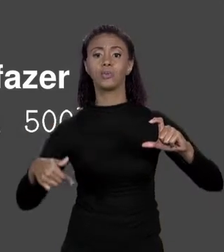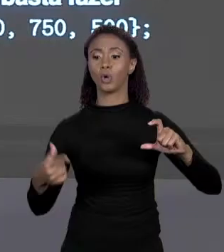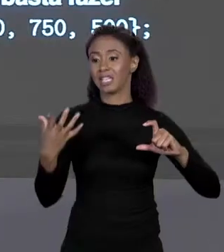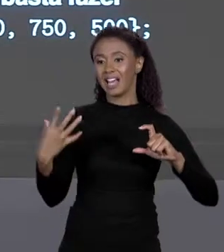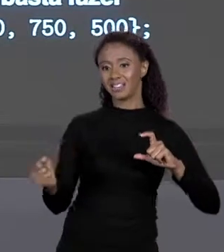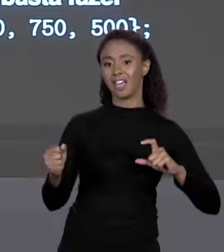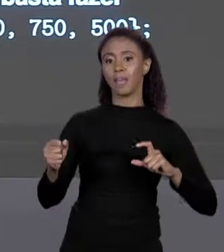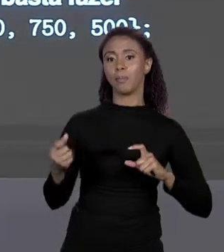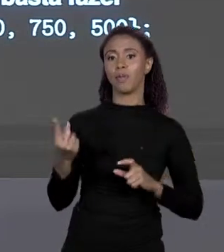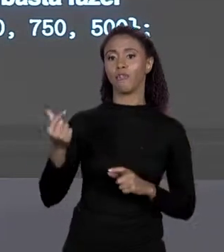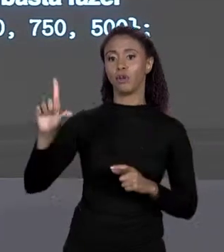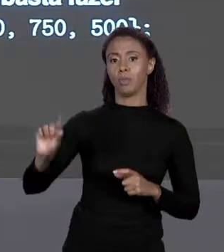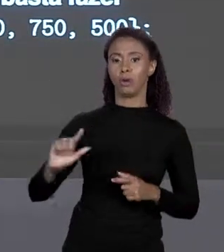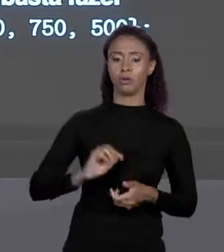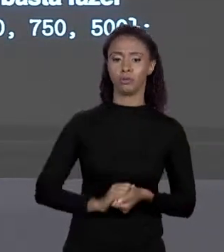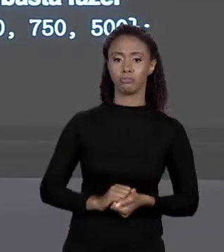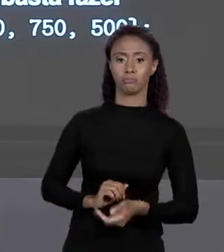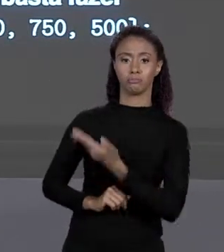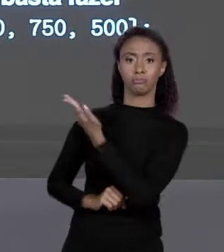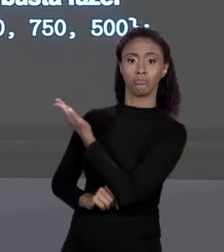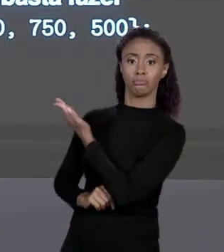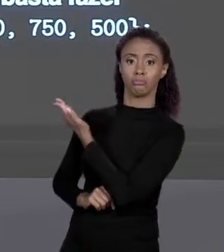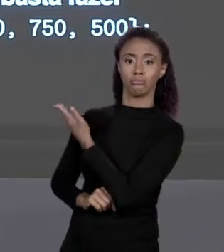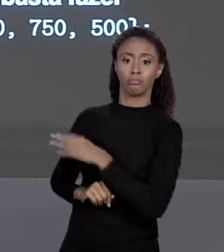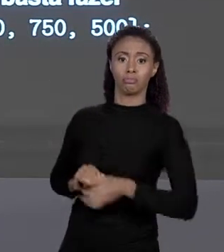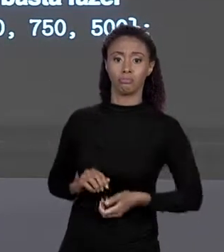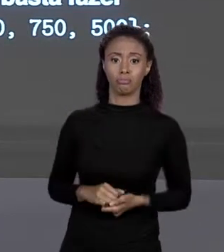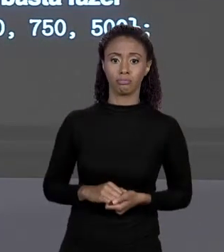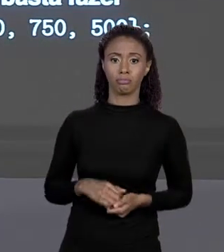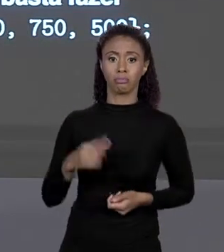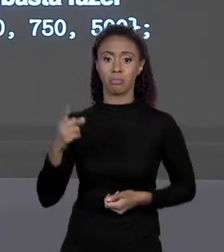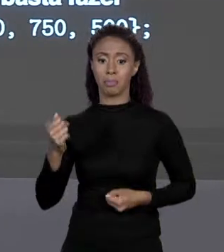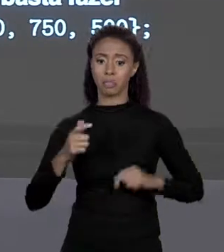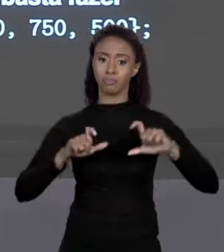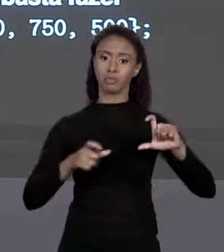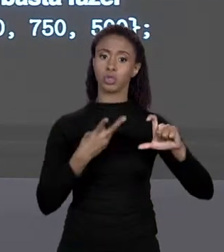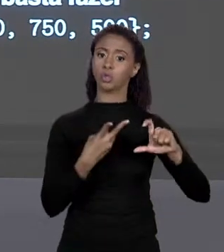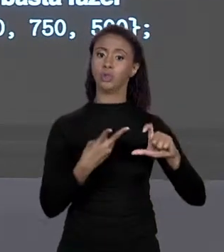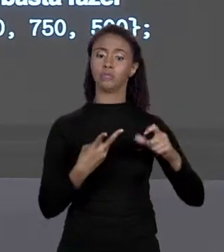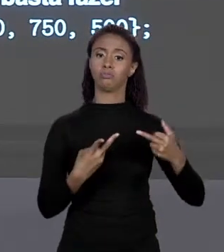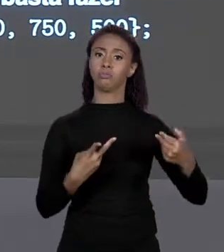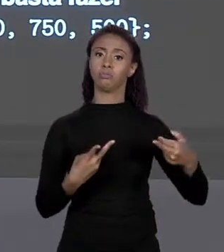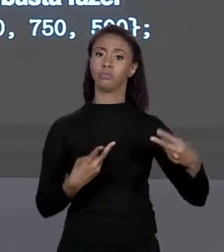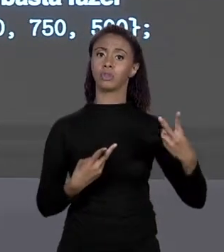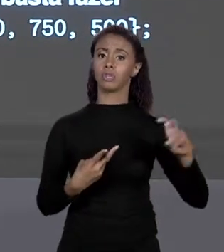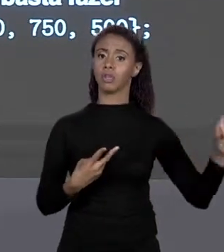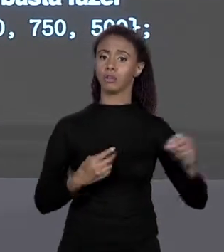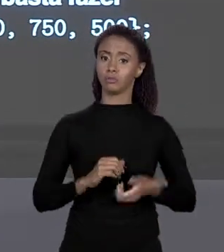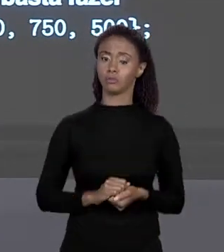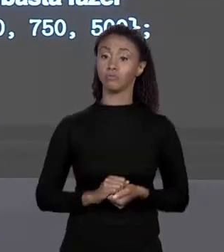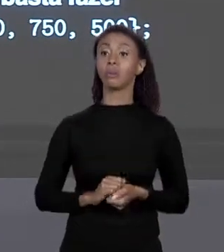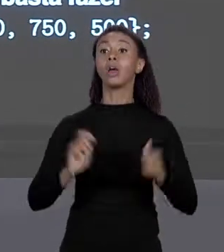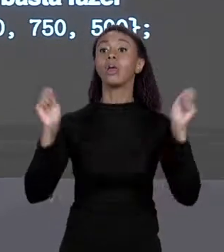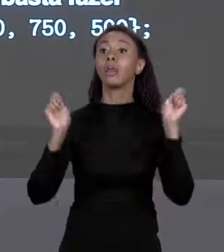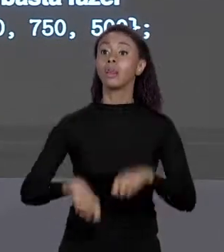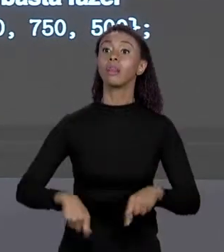ELEMENTO DE ÍNDICE 2 DE PREÇO AGORA 500 E OUTRA COISA NÓS VIMOS CRIAR ARRANJOS ASSIM, AGORA IMAGINE O MELHOR ARRANJO